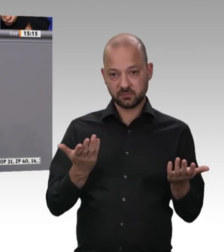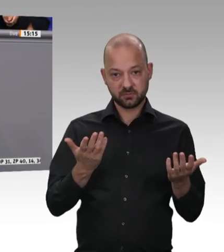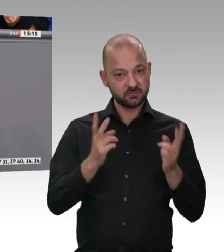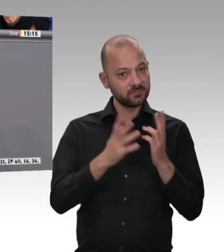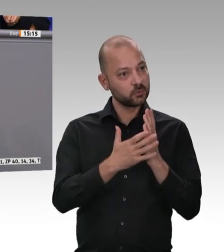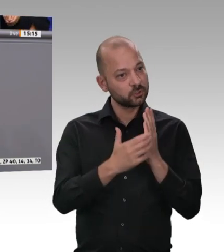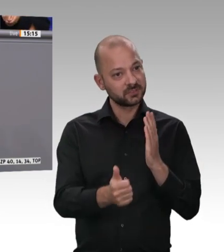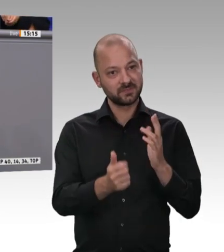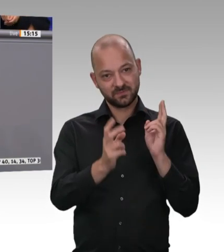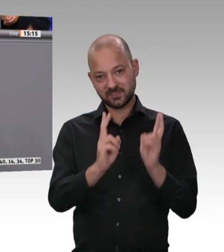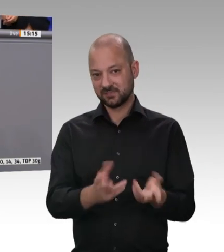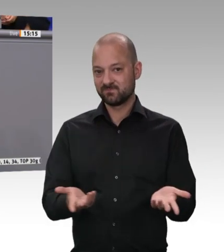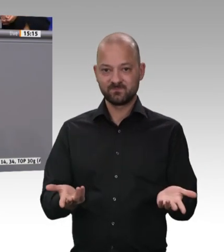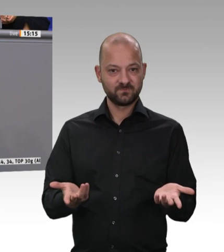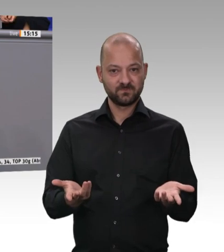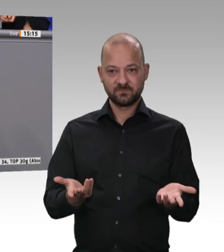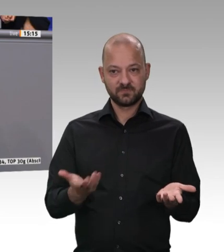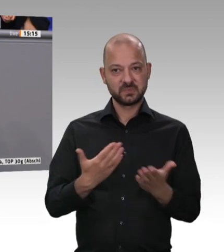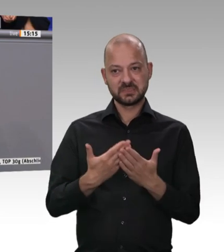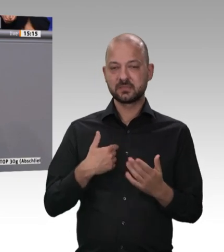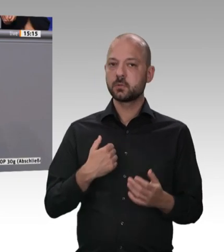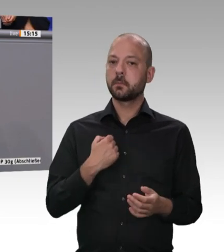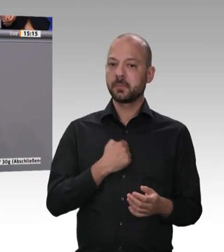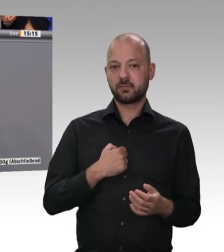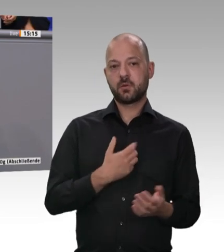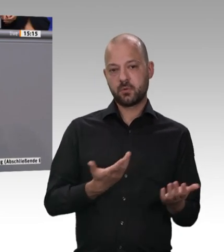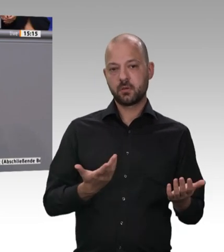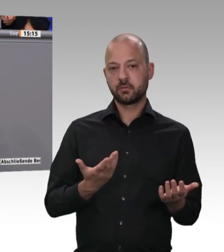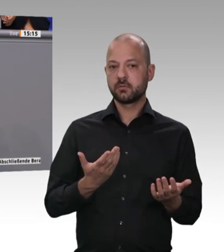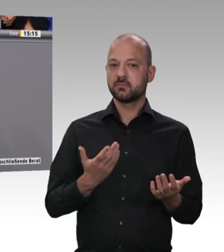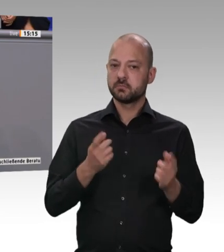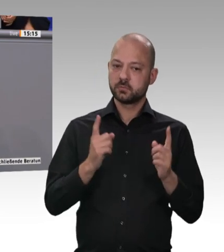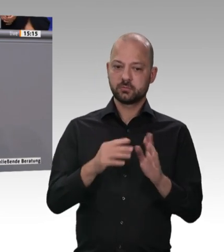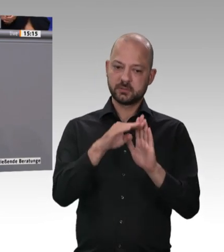Wir haben in einem Eckpunktepapier, das das Kabinett verabschiedet hat, klargestellt,